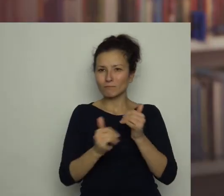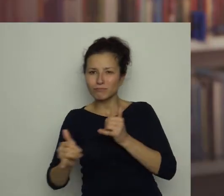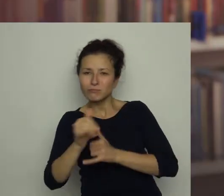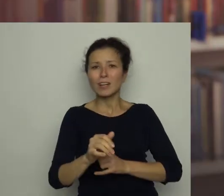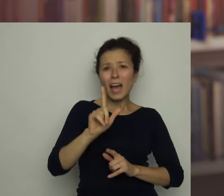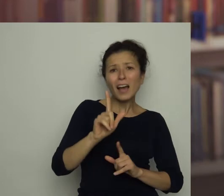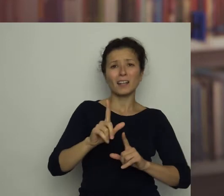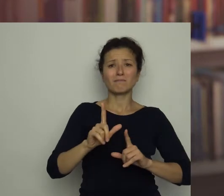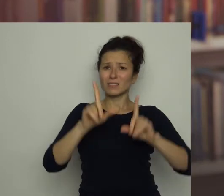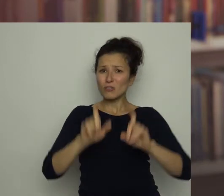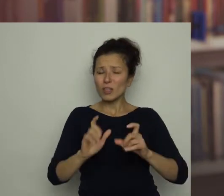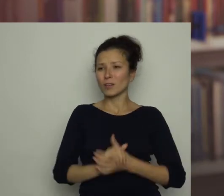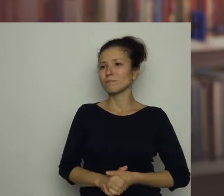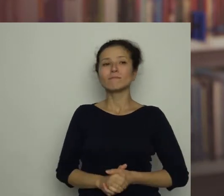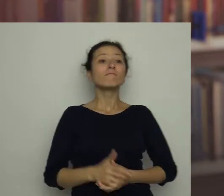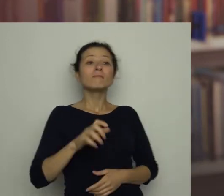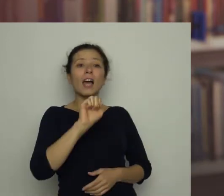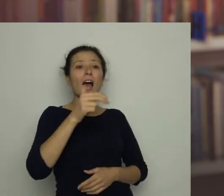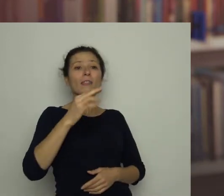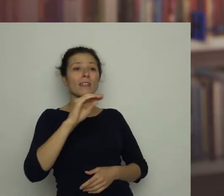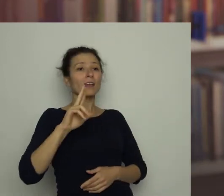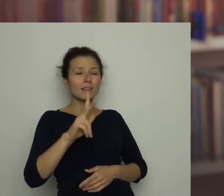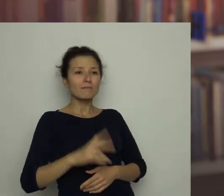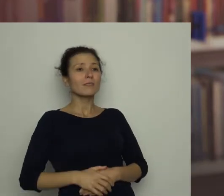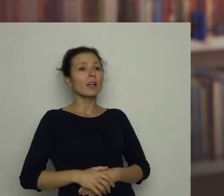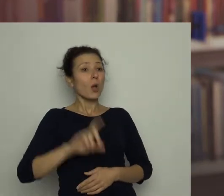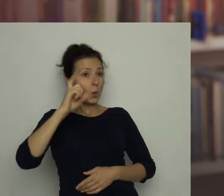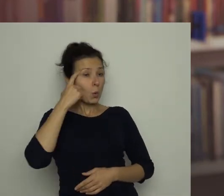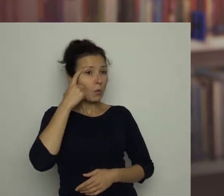Antek: Przede wszystkim trzeba dużo trenować.